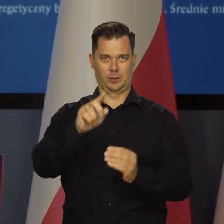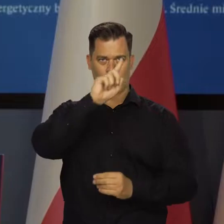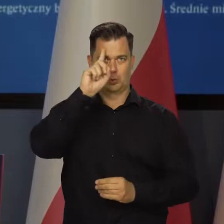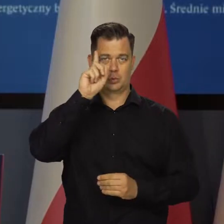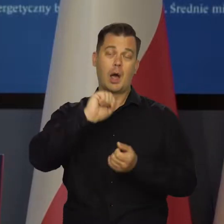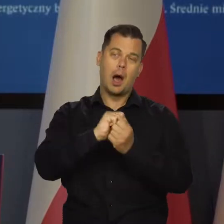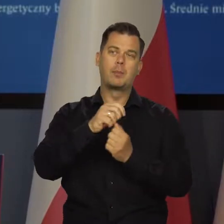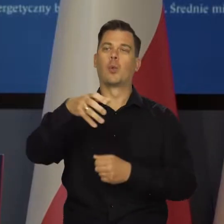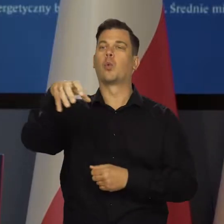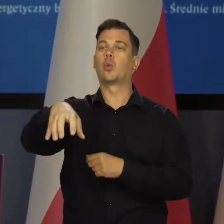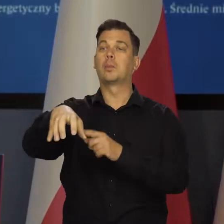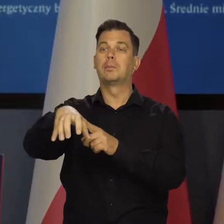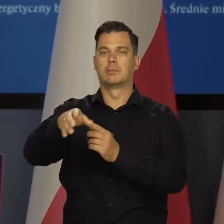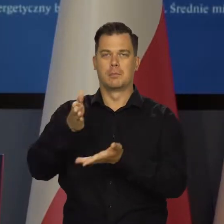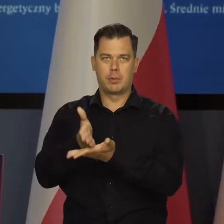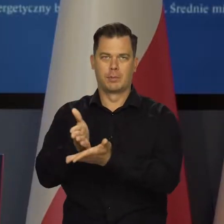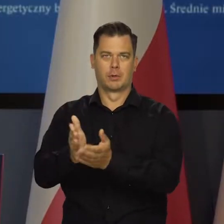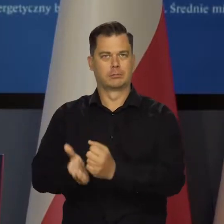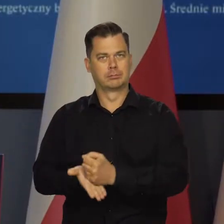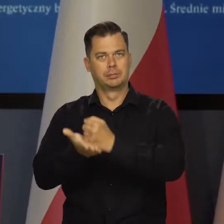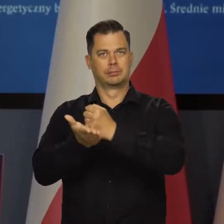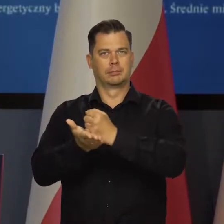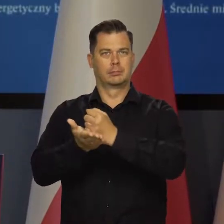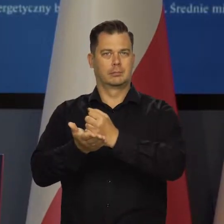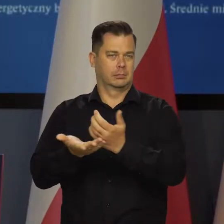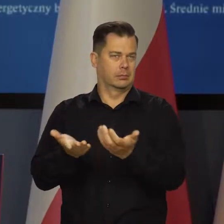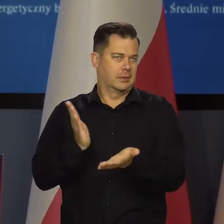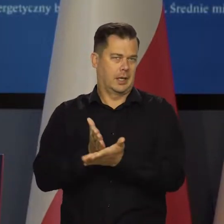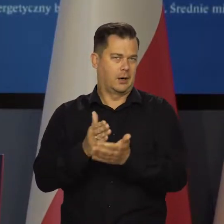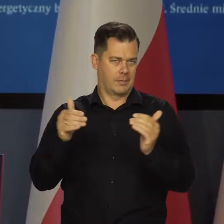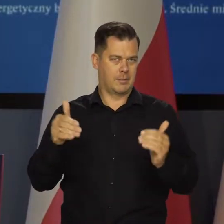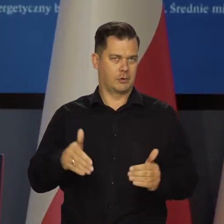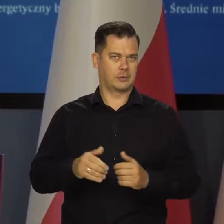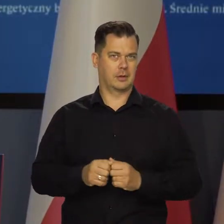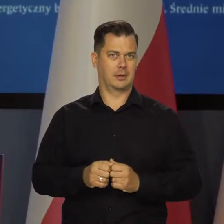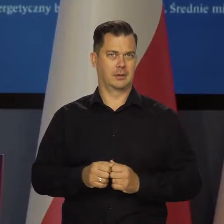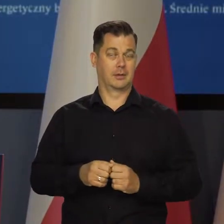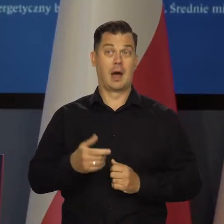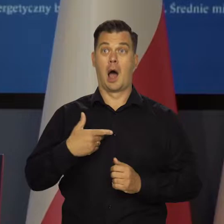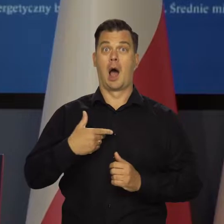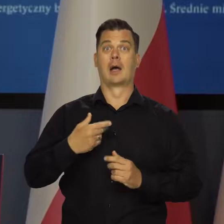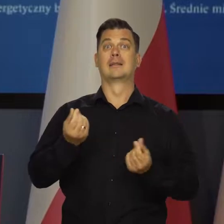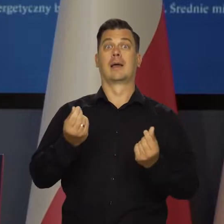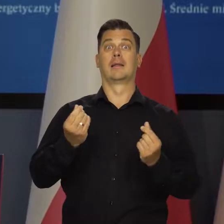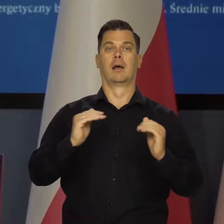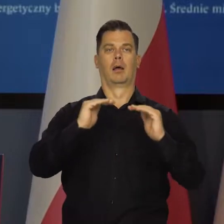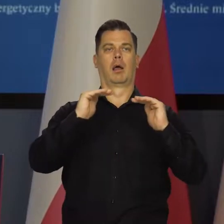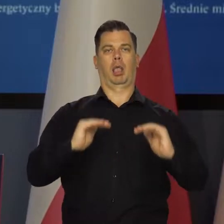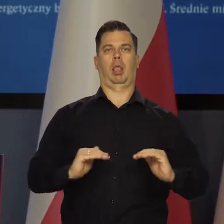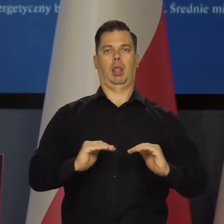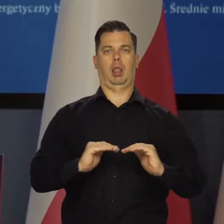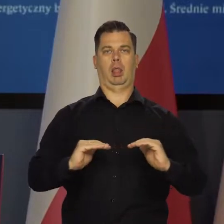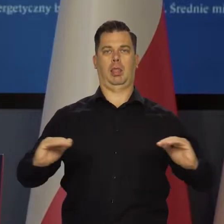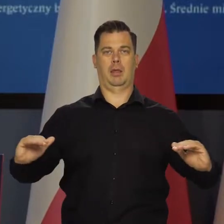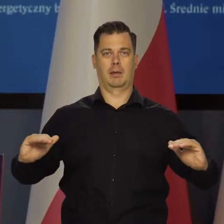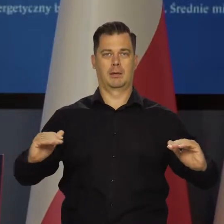lub do poszczególnych grup społecznych czy działów, gałęzi itd. Ale nie możemy blokować cen surowców energetycznych.